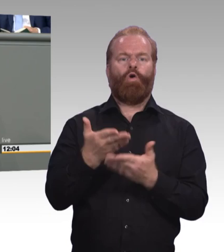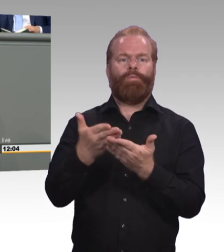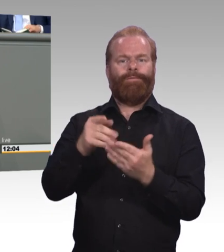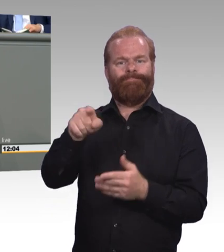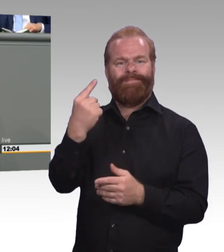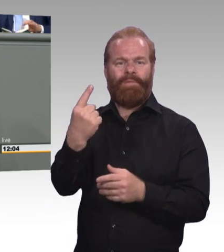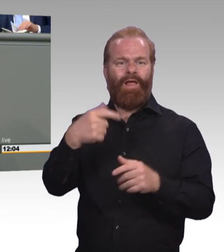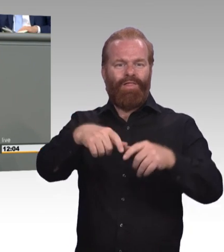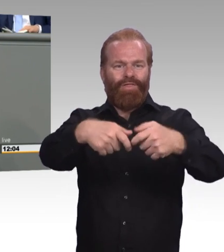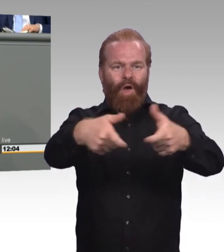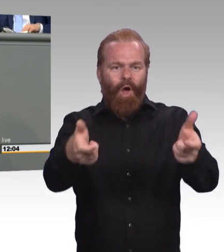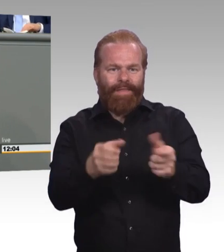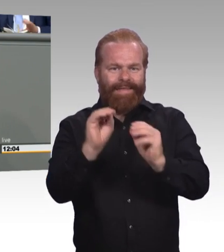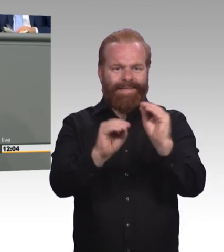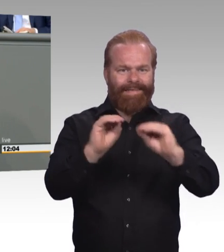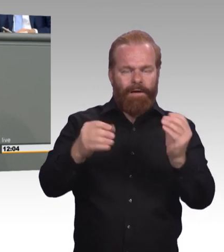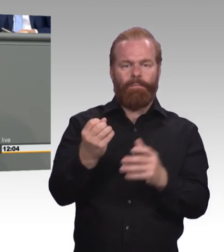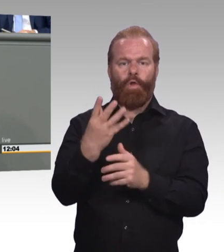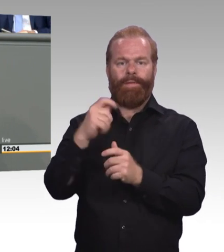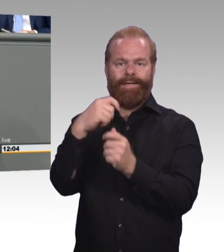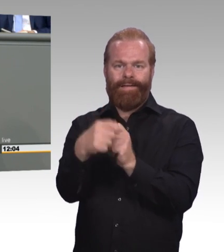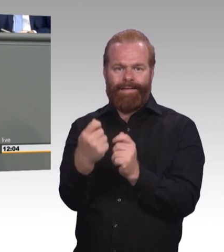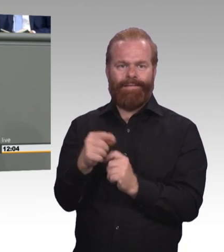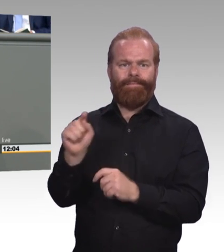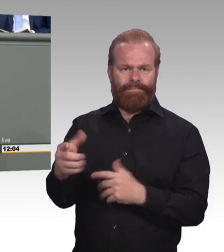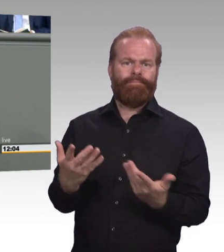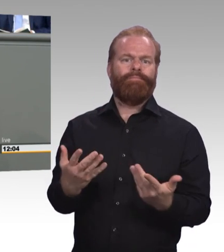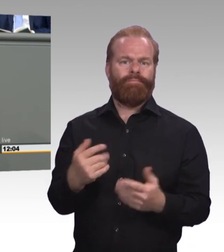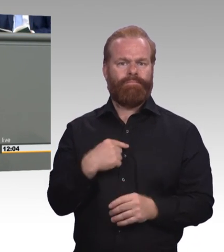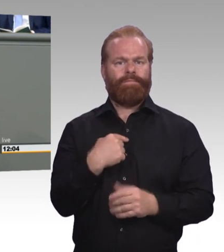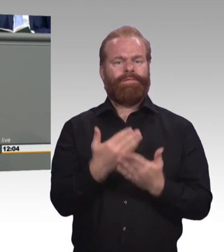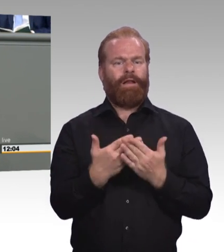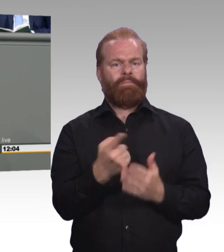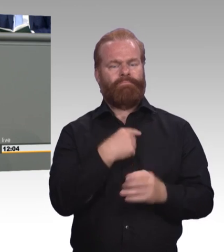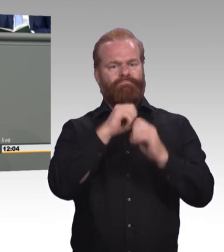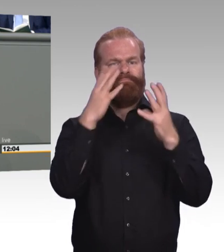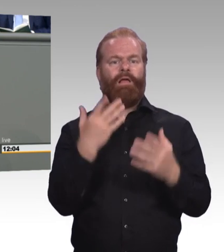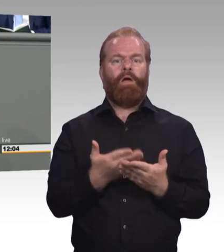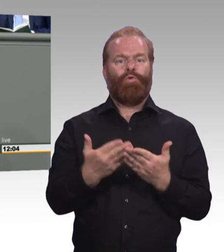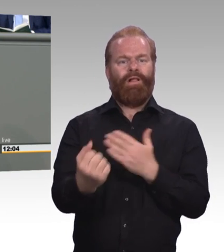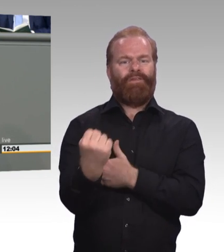gewinnt die duale Ausbildung dann auch Attraktivität. Und wir bekommen so auch den